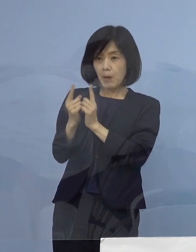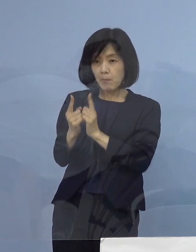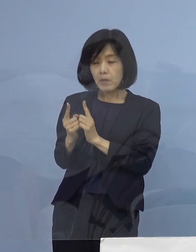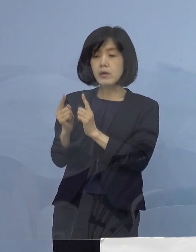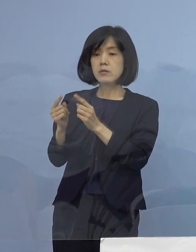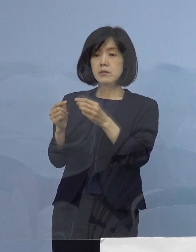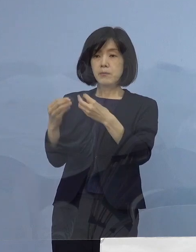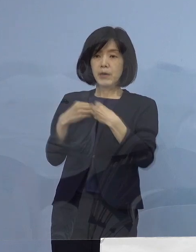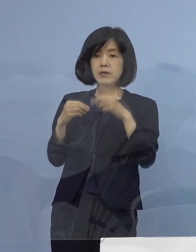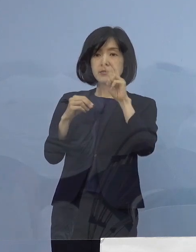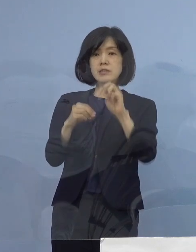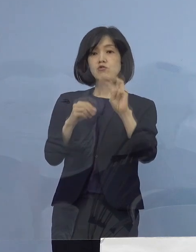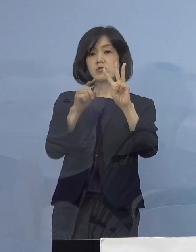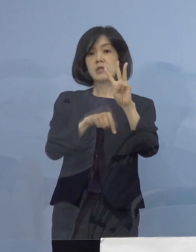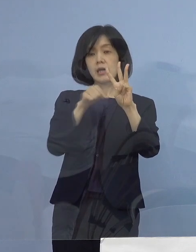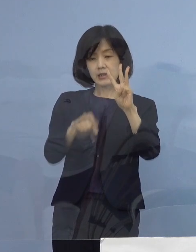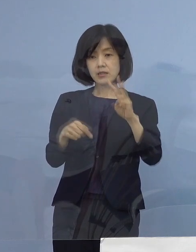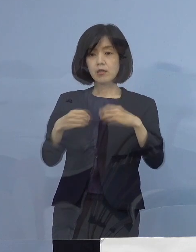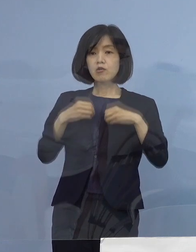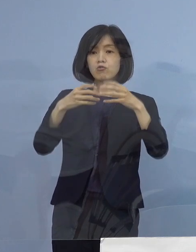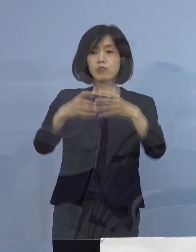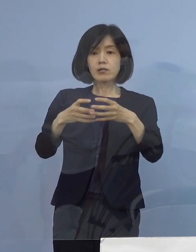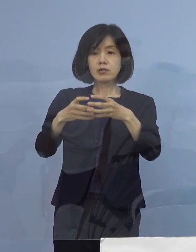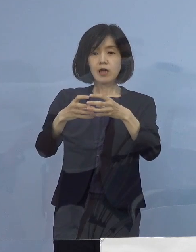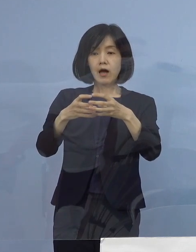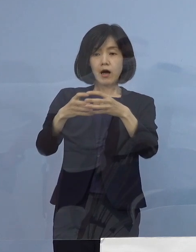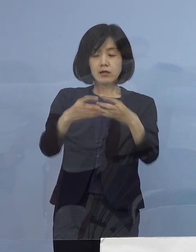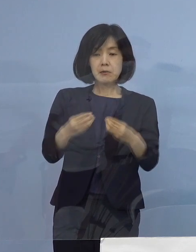クラスター関係が14名となります